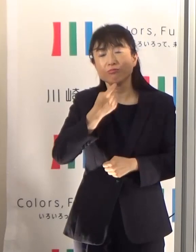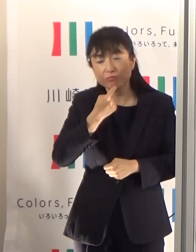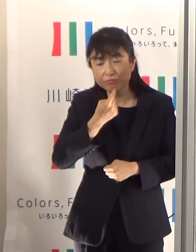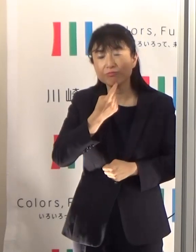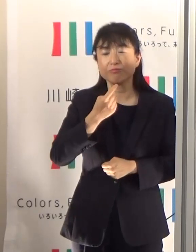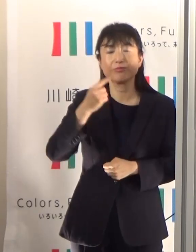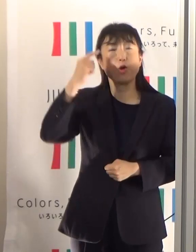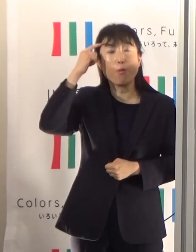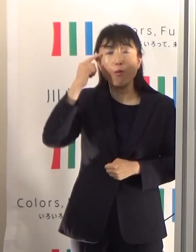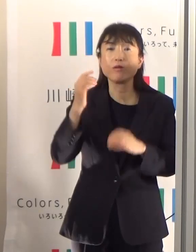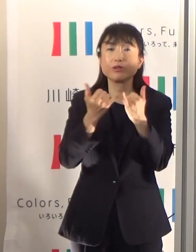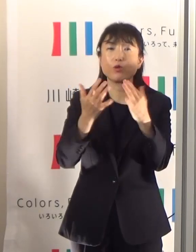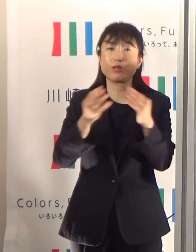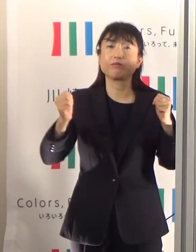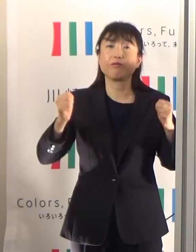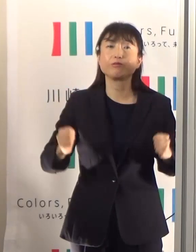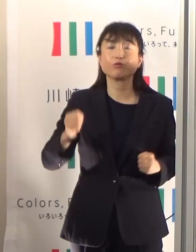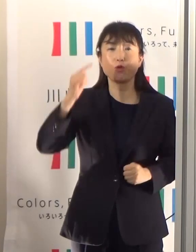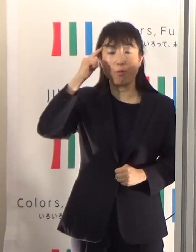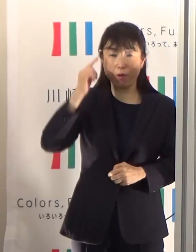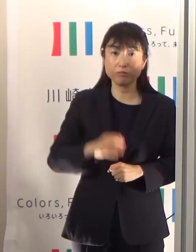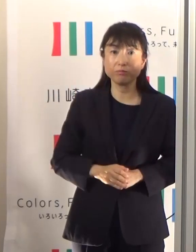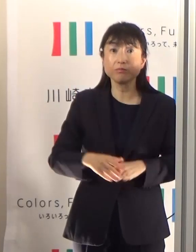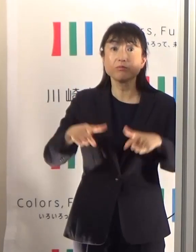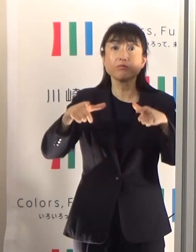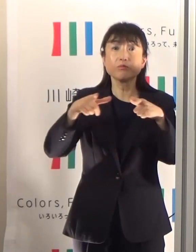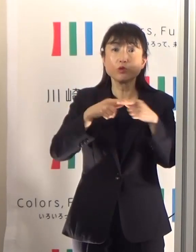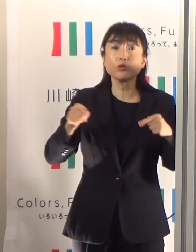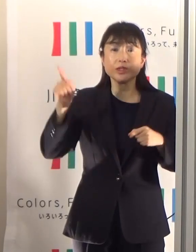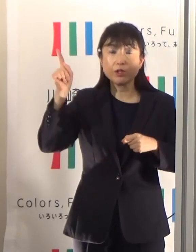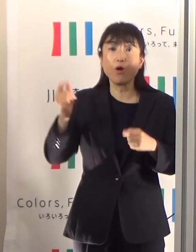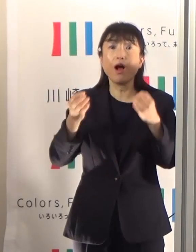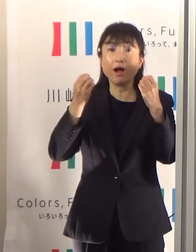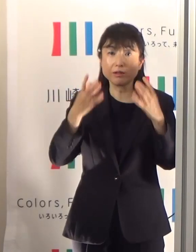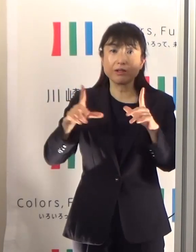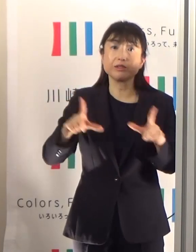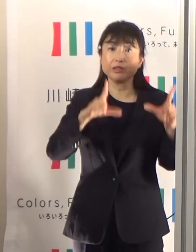国の新しい生活様式の基準でも示されているんですけども、